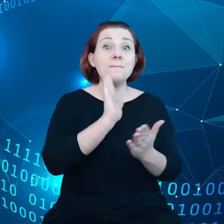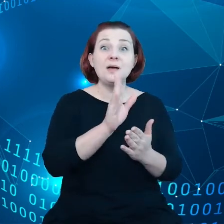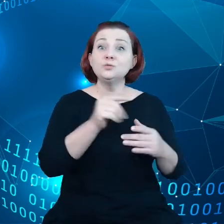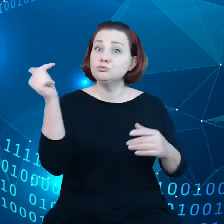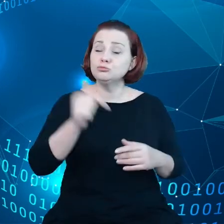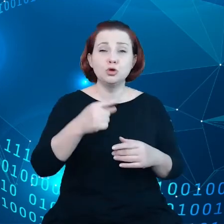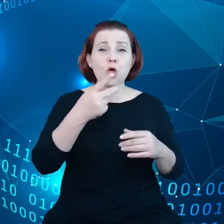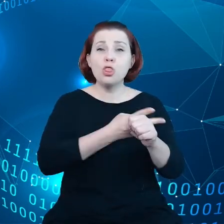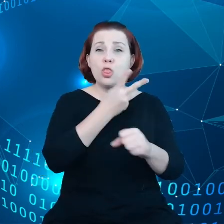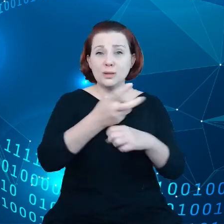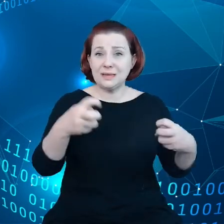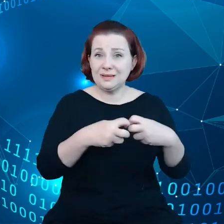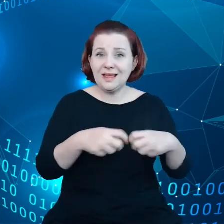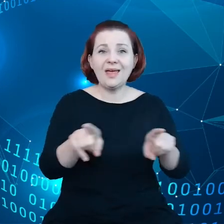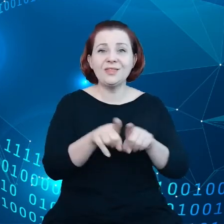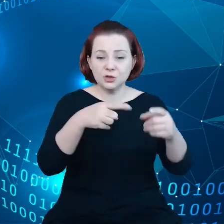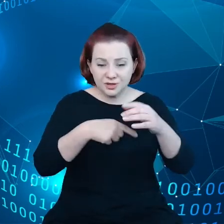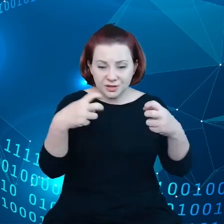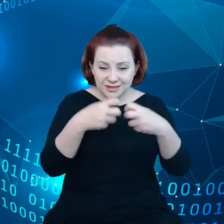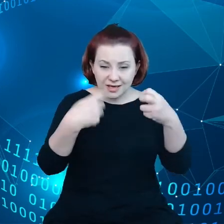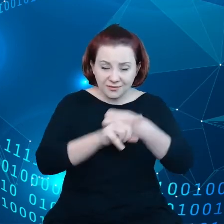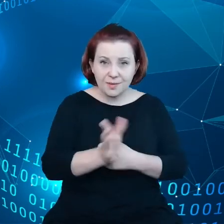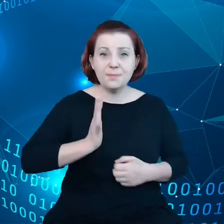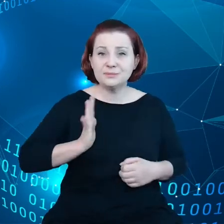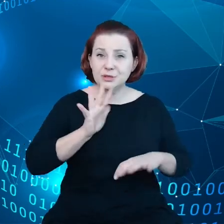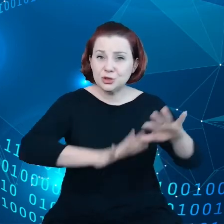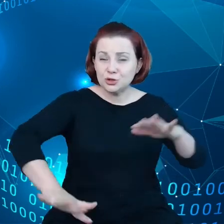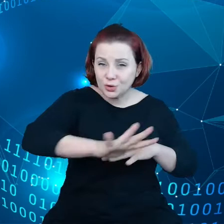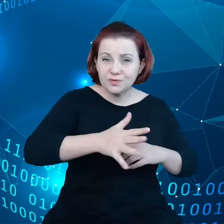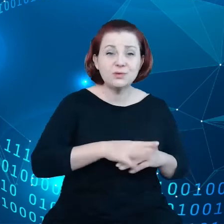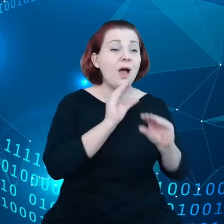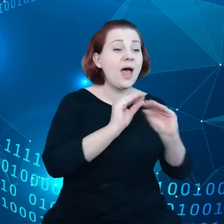środowisko w sieci, edukację, demokrację, ochronę dzieci,